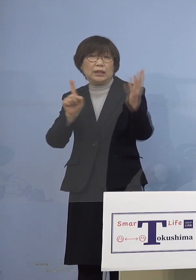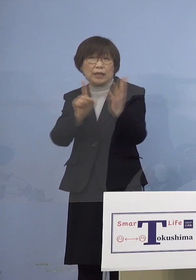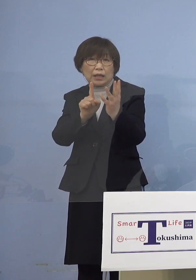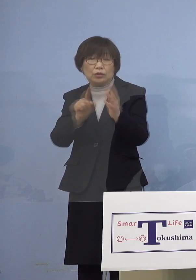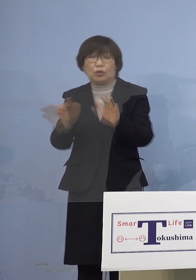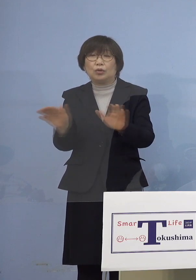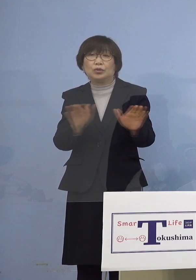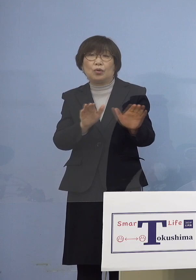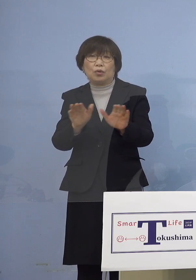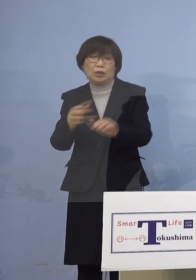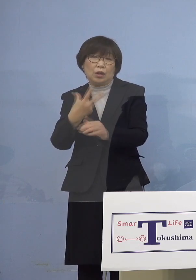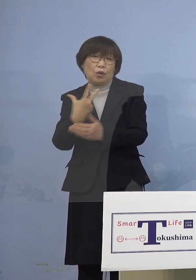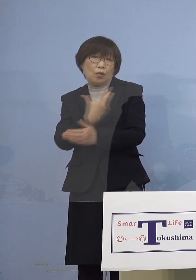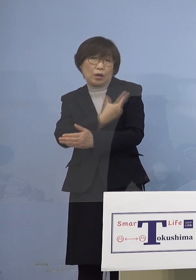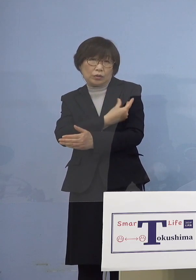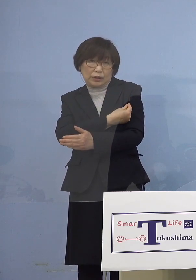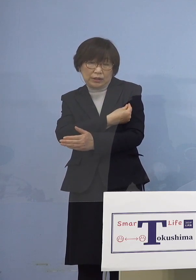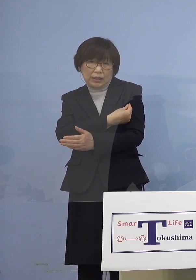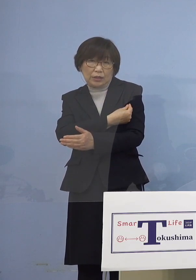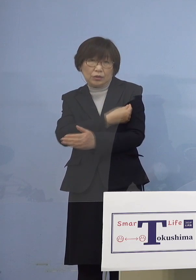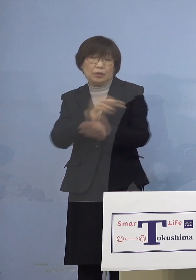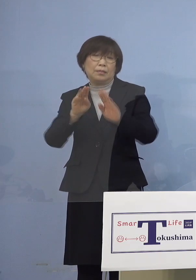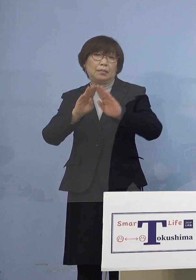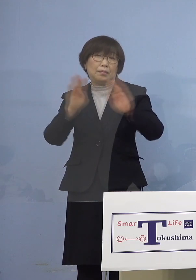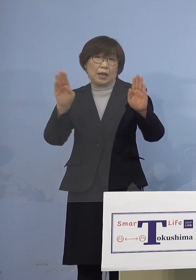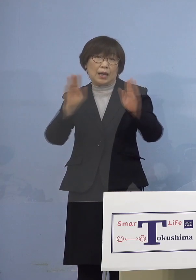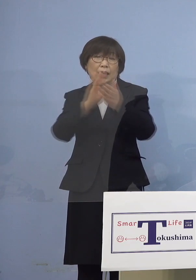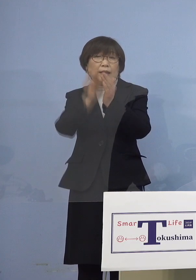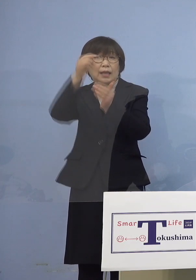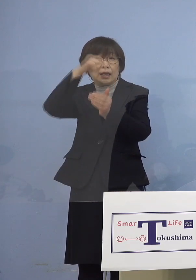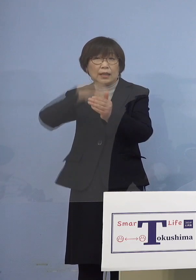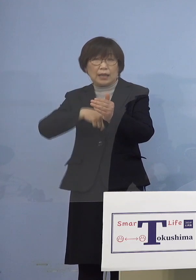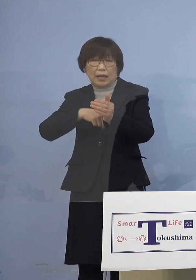開始されまして 県内16の医療機関で